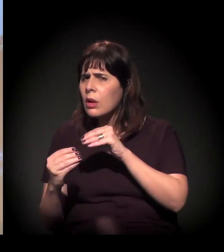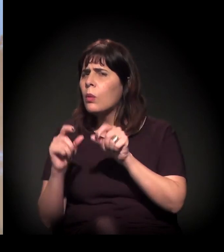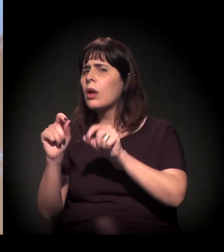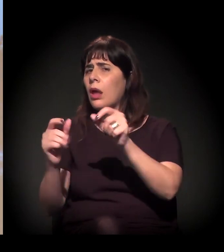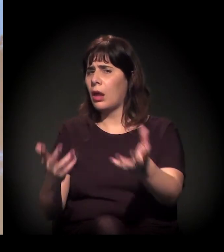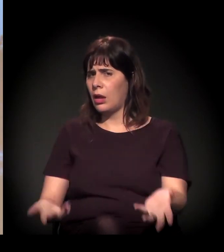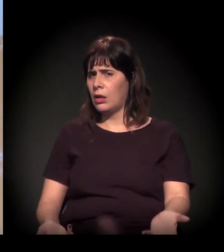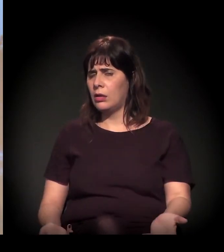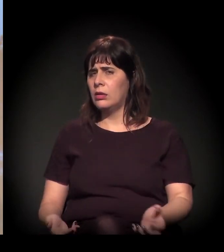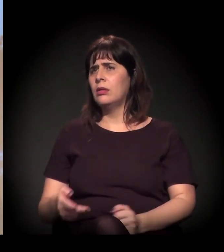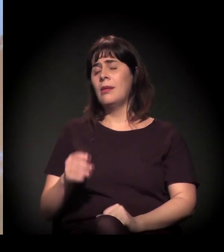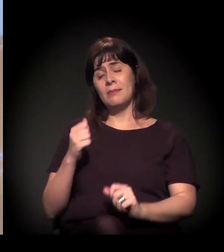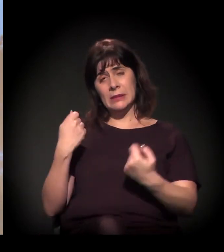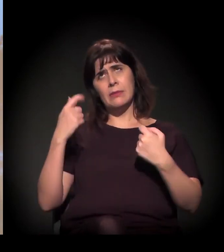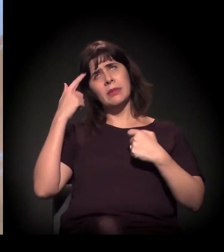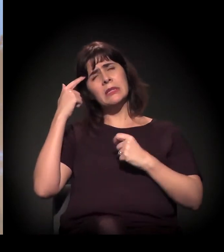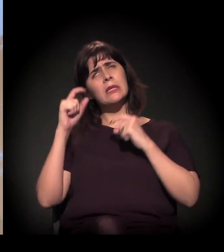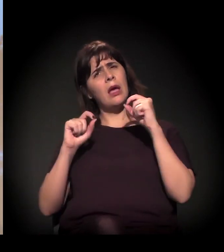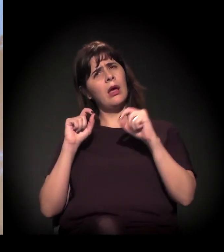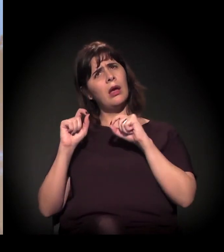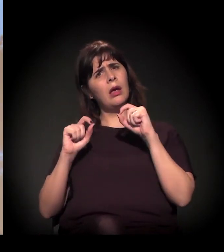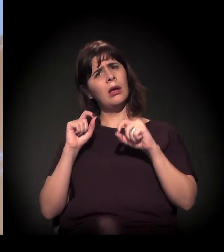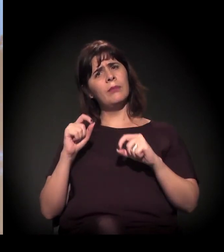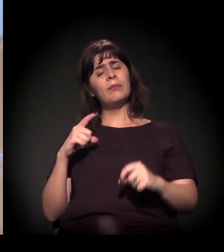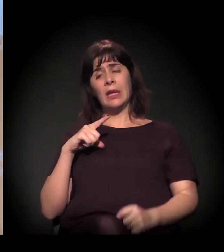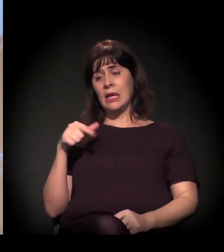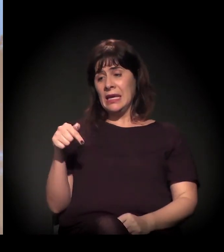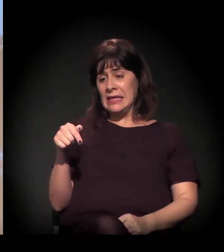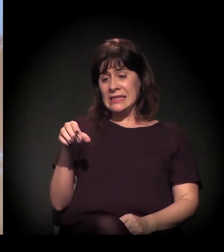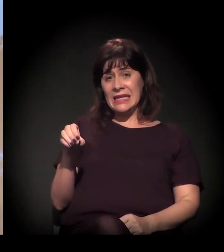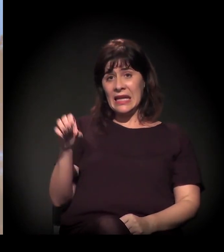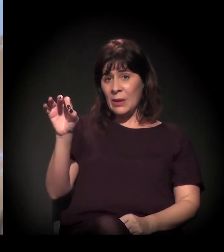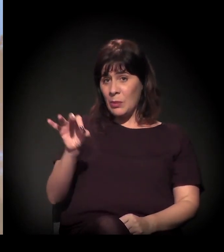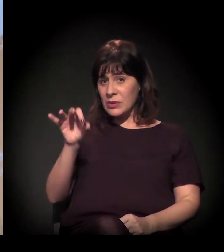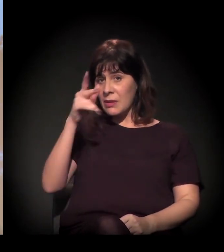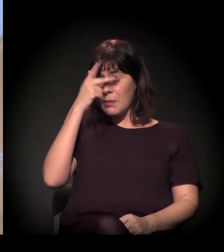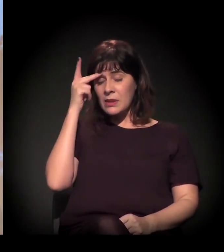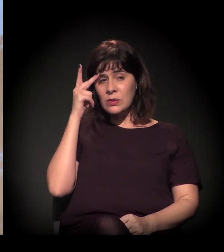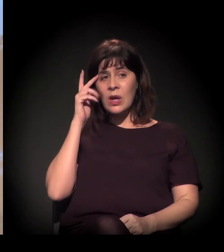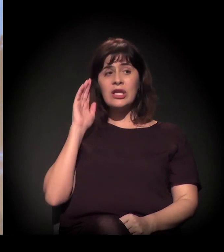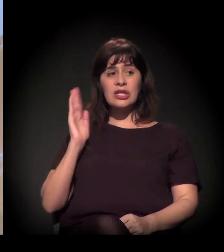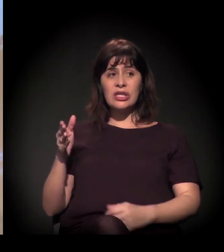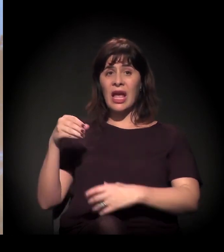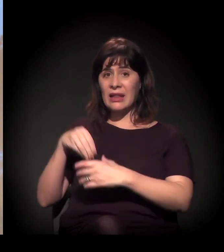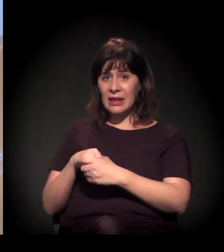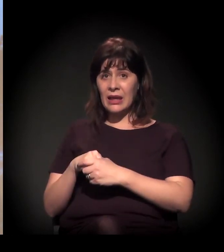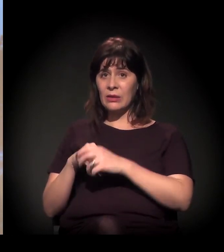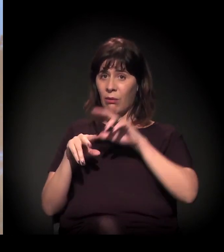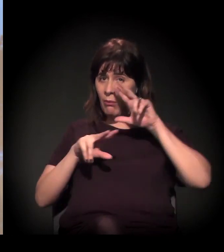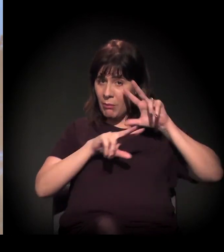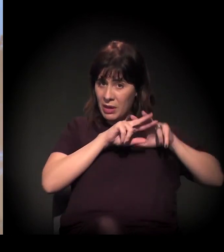Como eu falei, 70% das pessoas que estão lá na “Craco” passaram pelo sistema carcerário